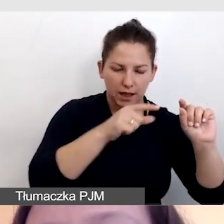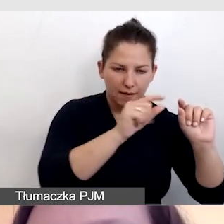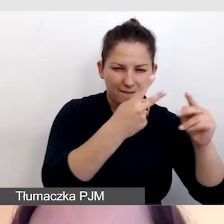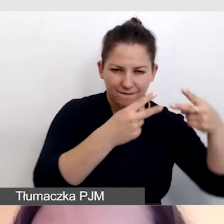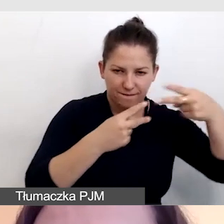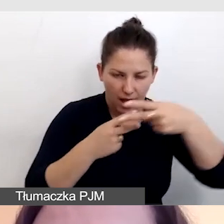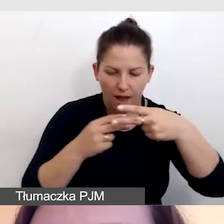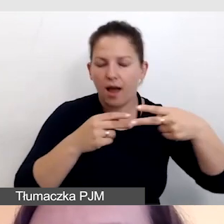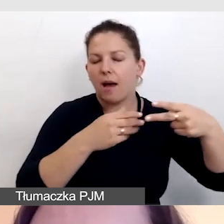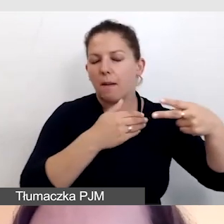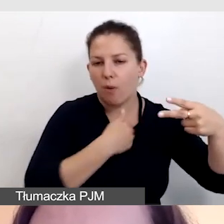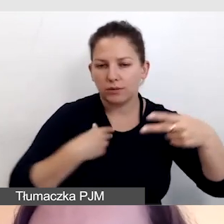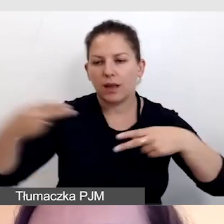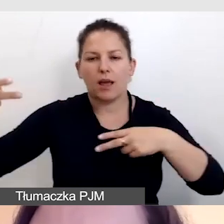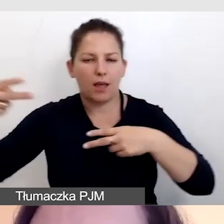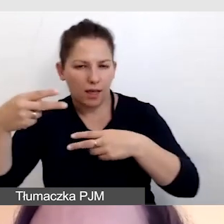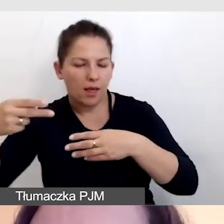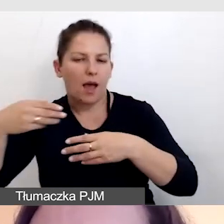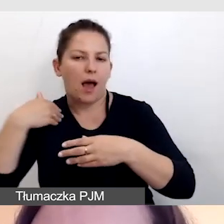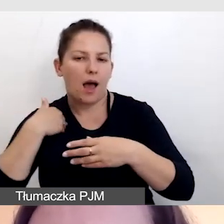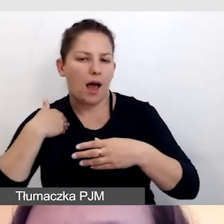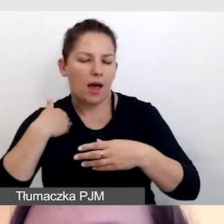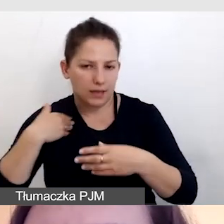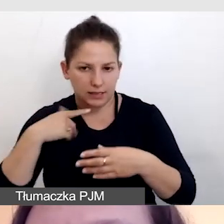mogły być za pomocą oprogramowania streamingowego